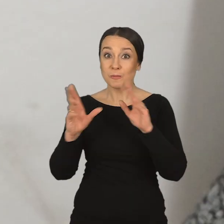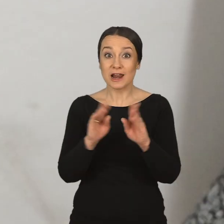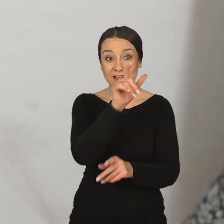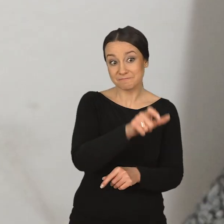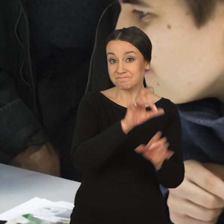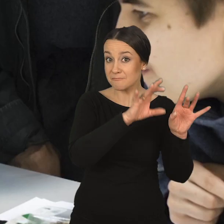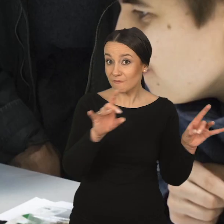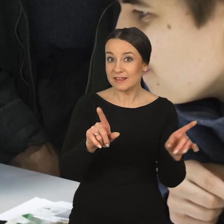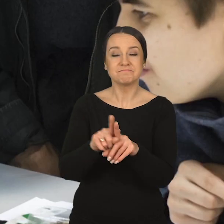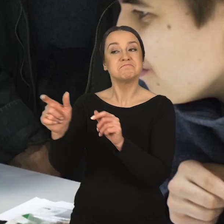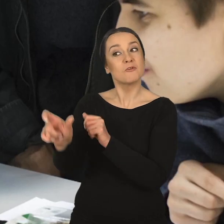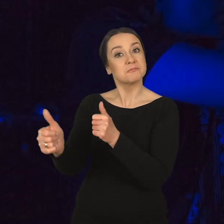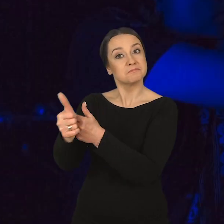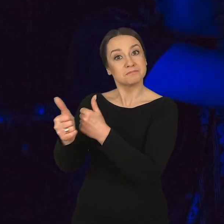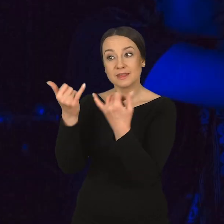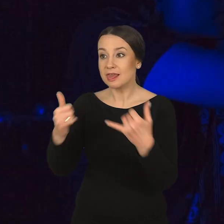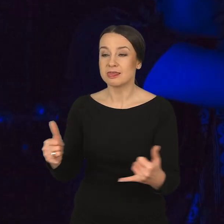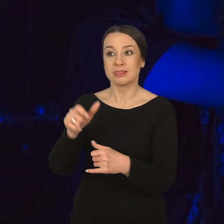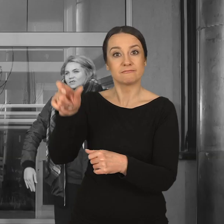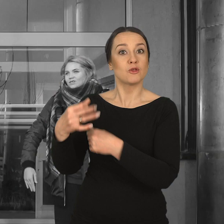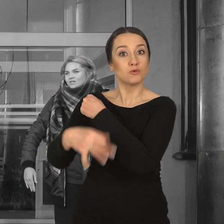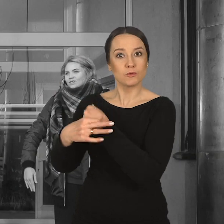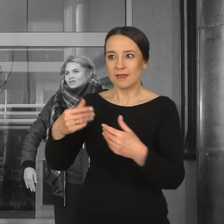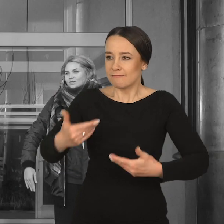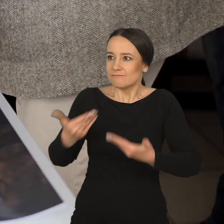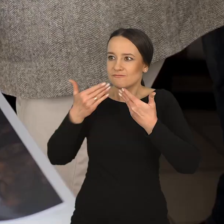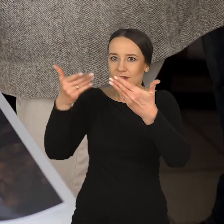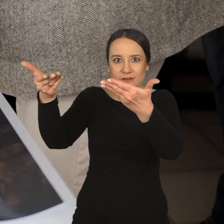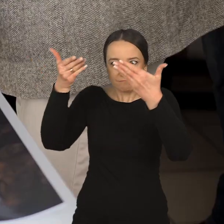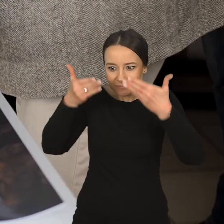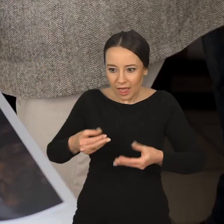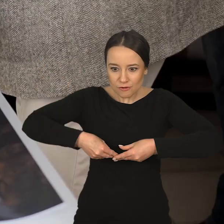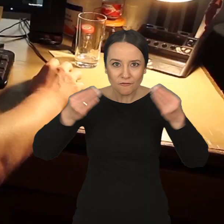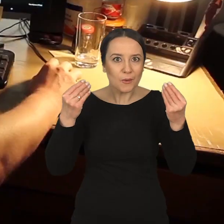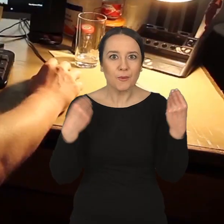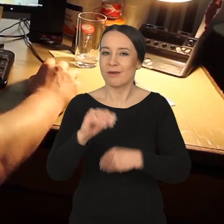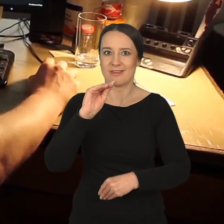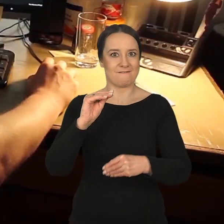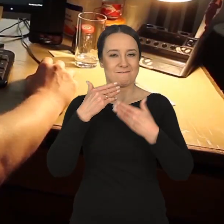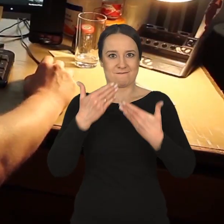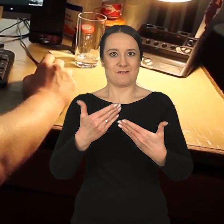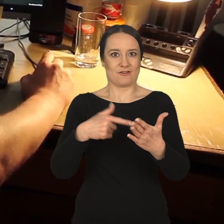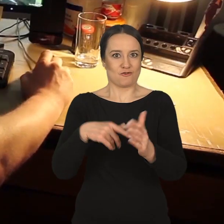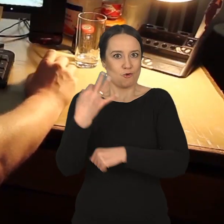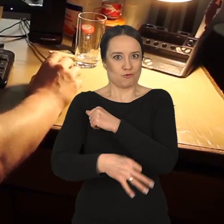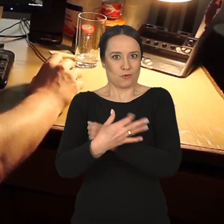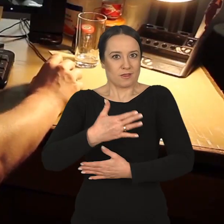że te rozmowy z profesorami, z asystentami, z innymi studentami rozwijają nas najbardziej i najwięcej z nich przez cały okres studiów wyniosłam,